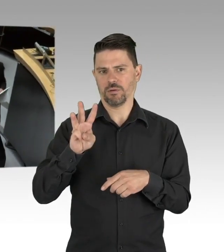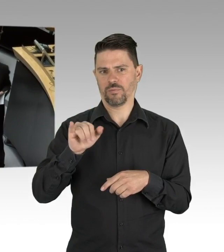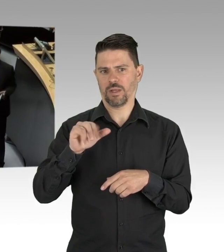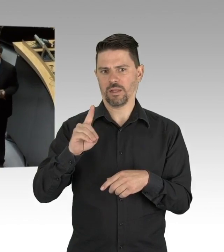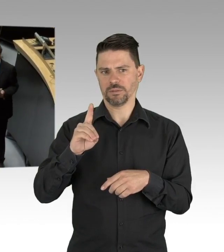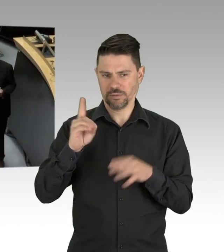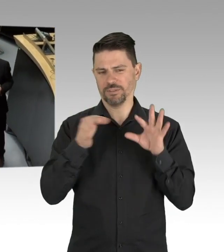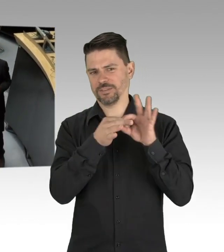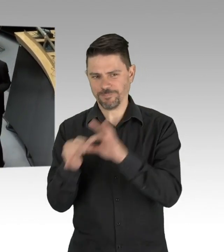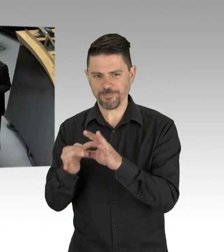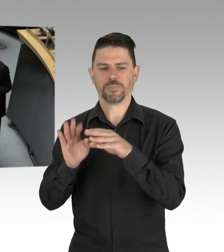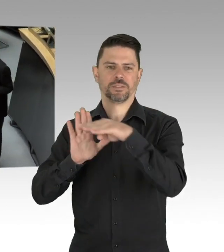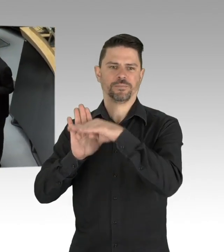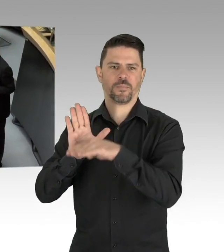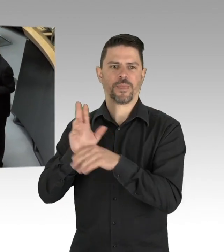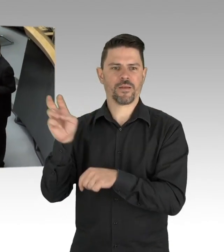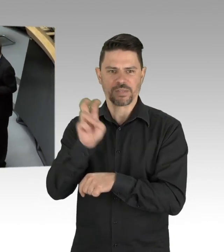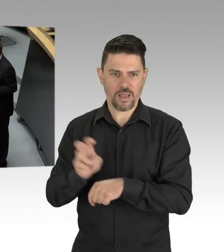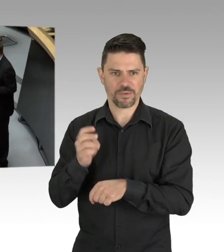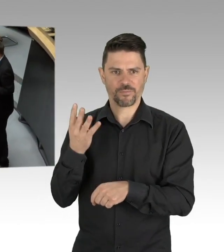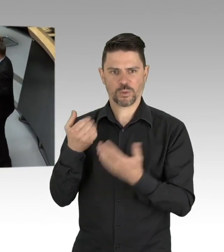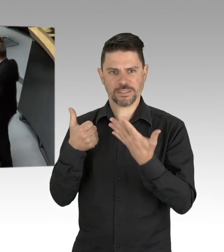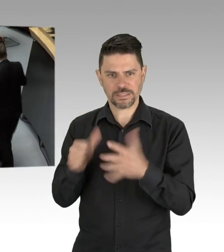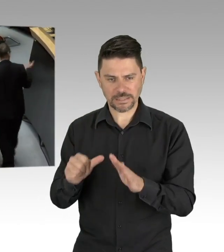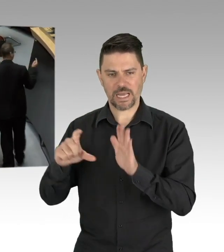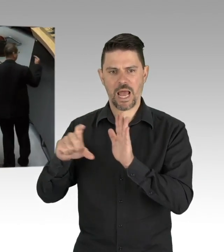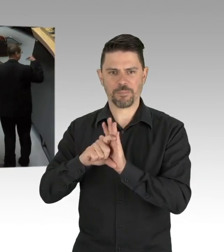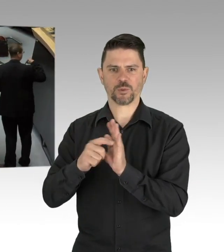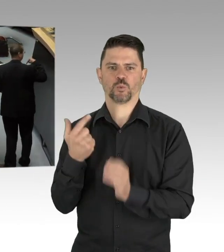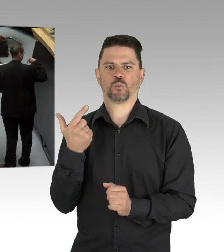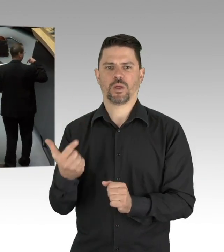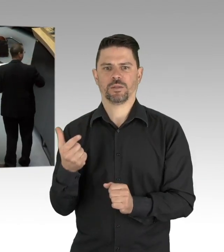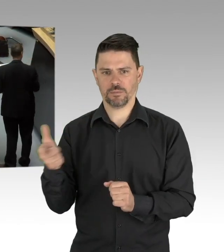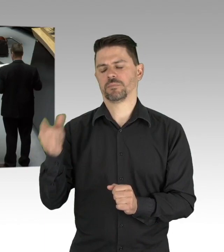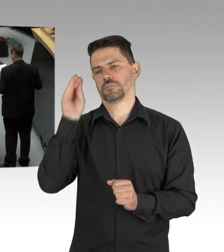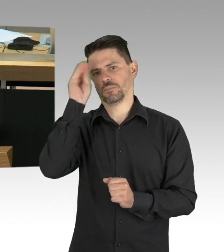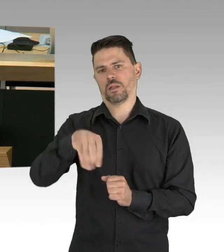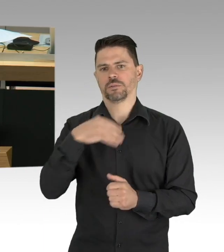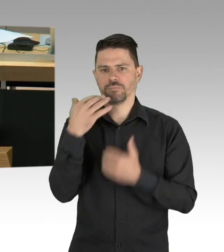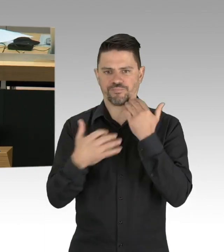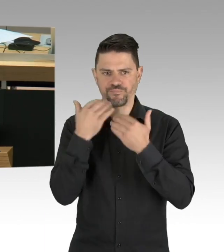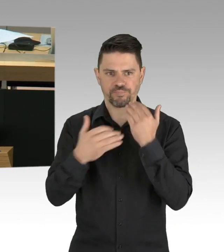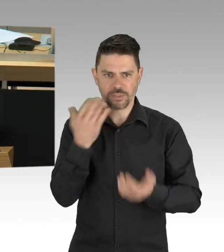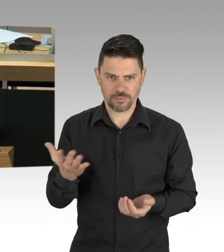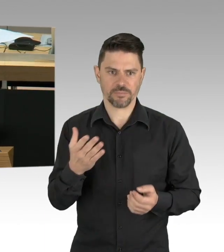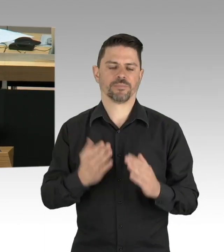(Rednerwechsel) Können Sie das ein bisschen runterfahren? Das macht die Technik.